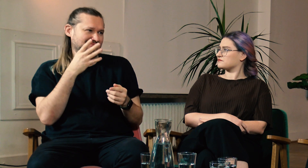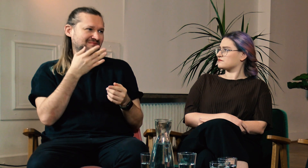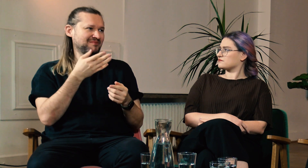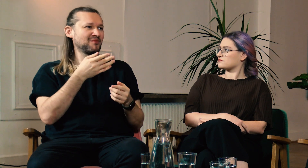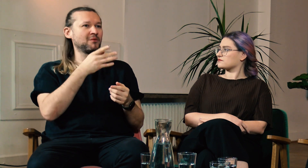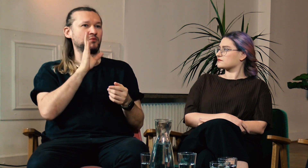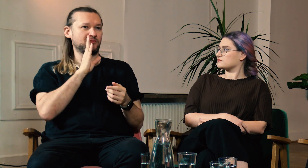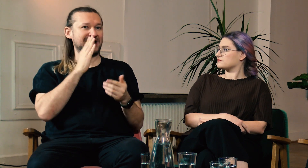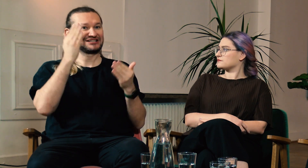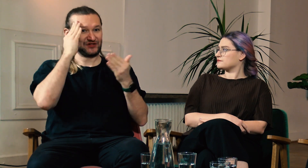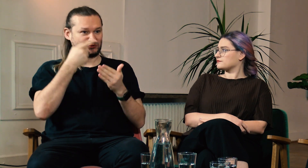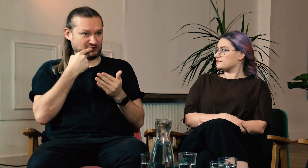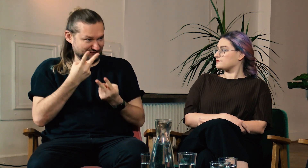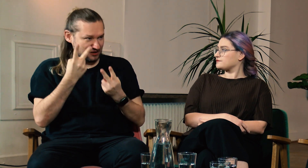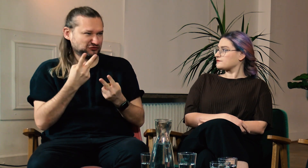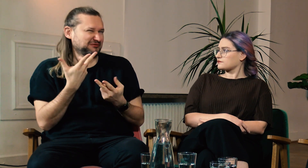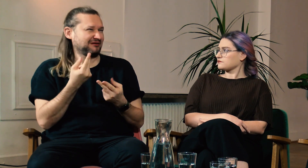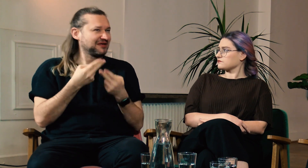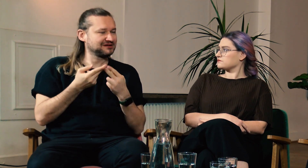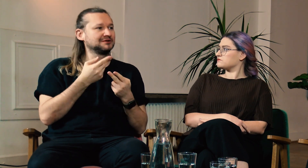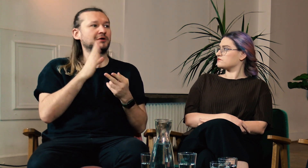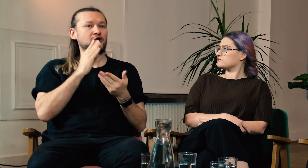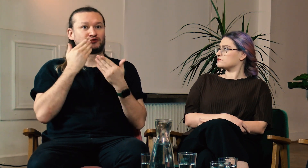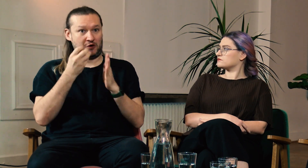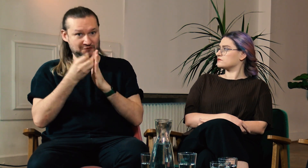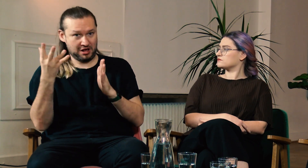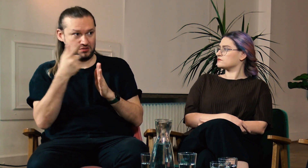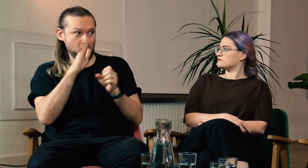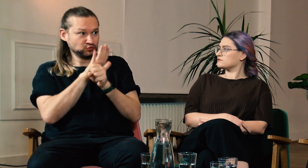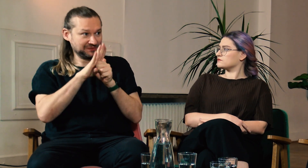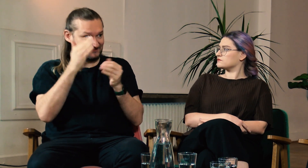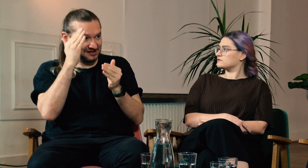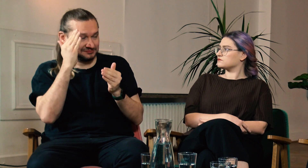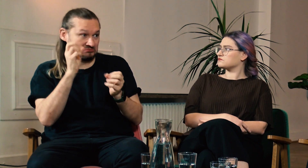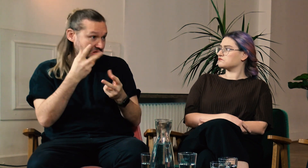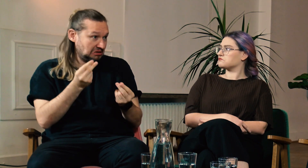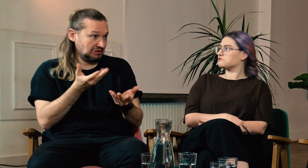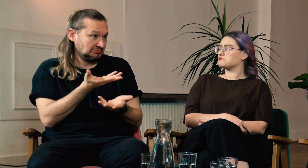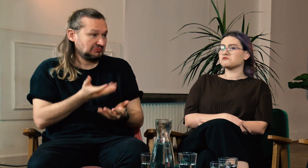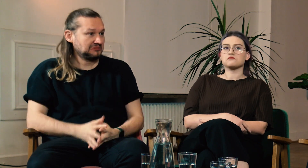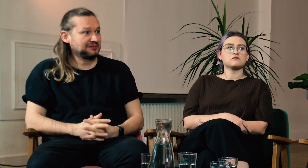Myślisz, że świadomość językowa jest ważna? Czy dzięki FPJM byłeś w stanie uzupełnić swoją wiedzę?